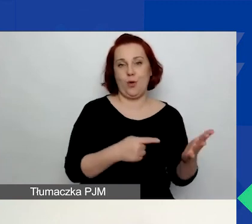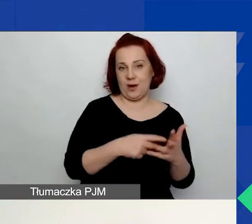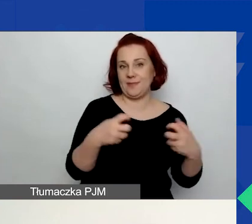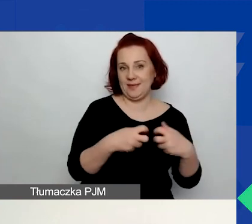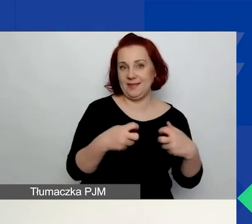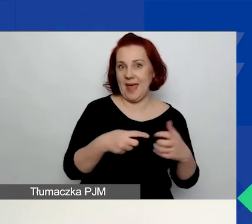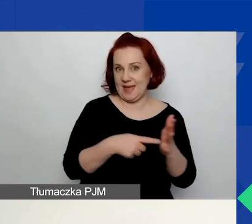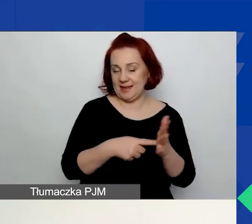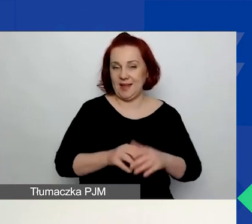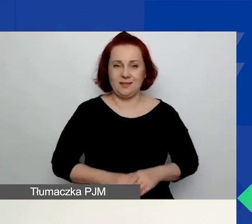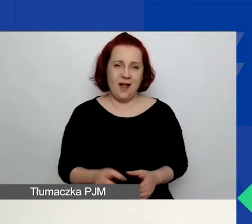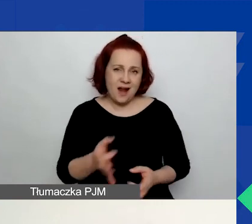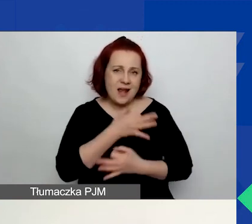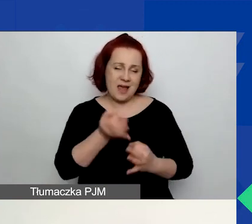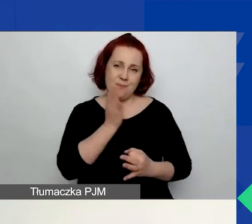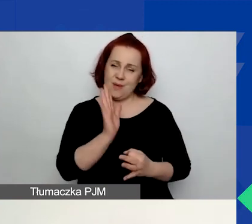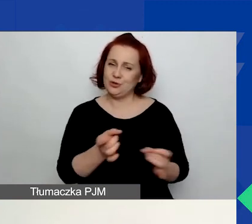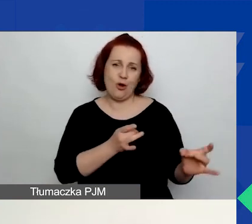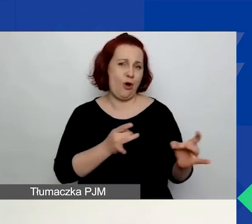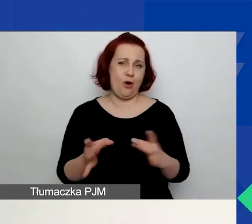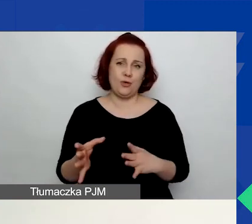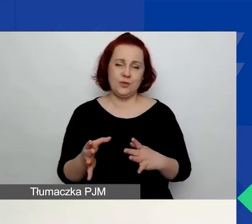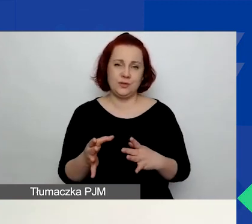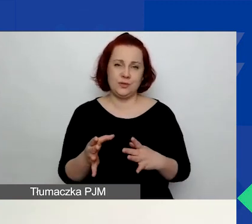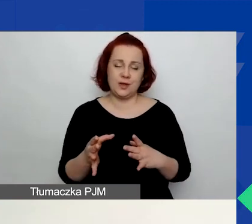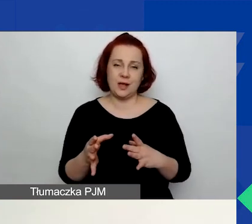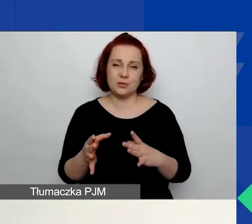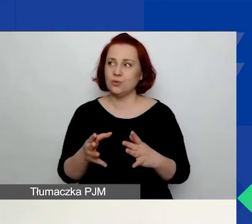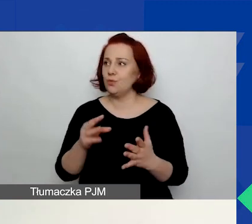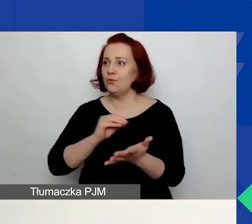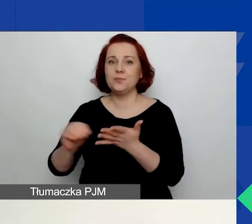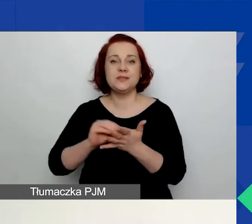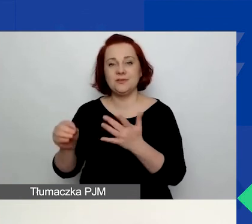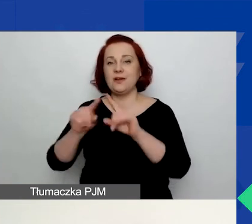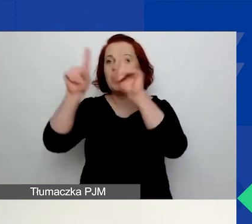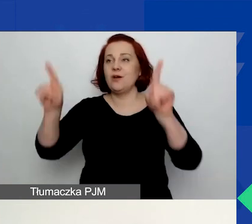dużo wygodniej będzie państwu pracować w tych formularzach Word, które udostępniliśmy na stronie.